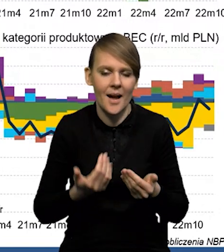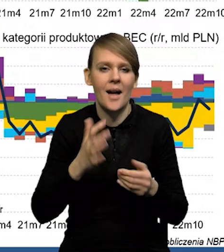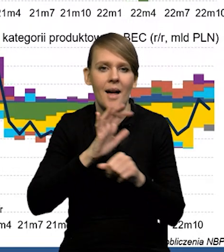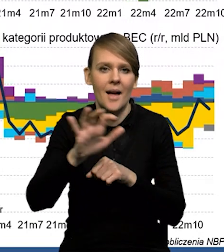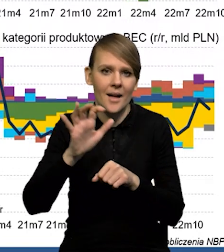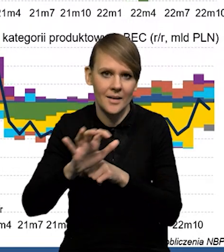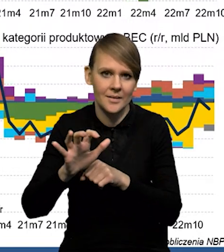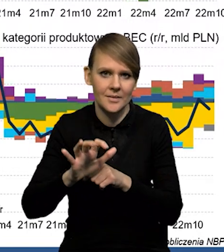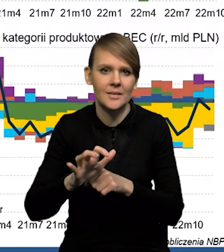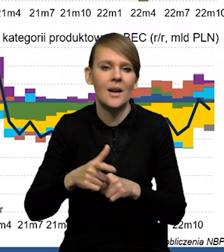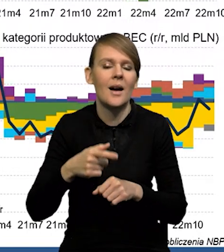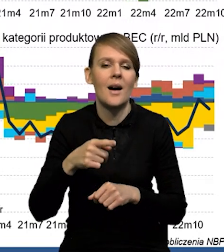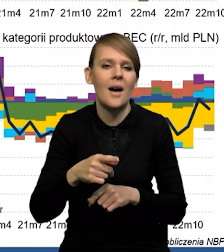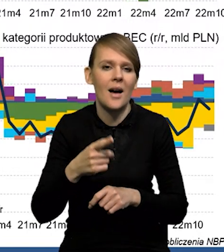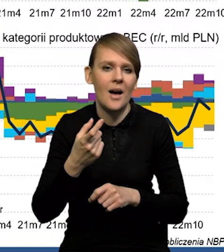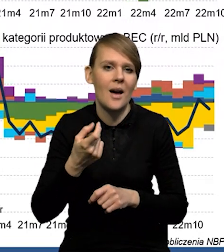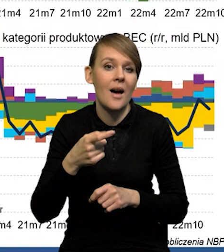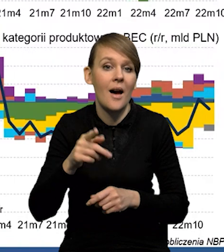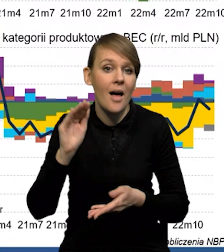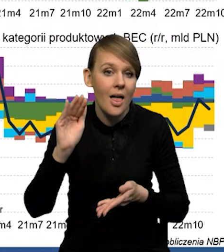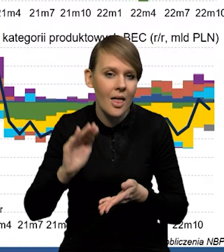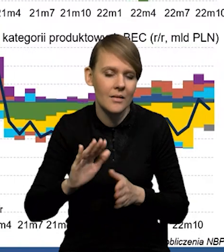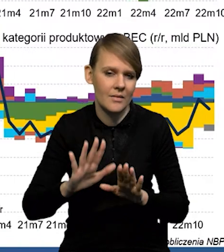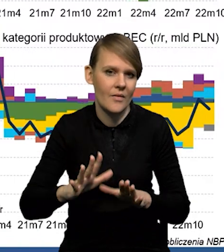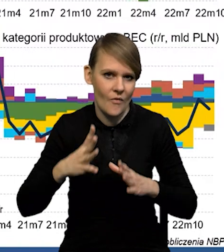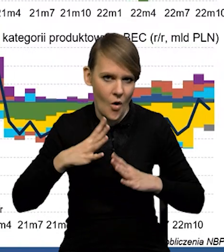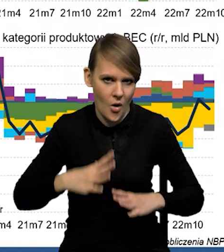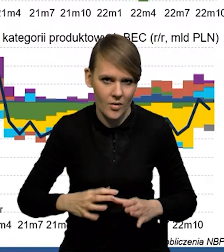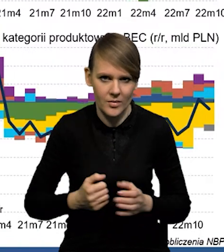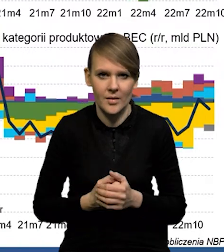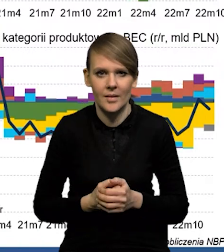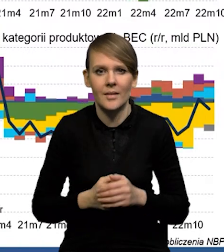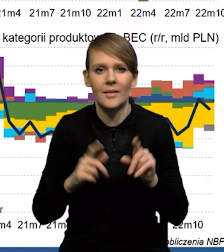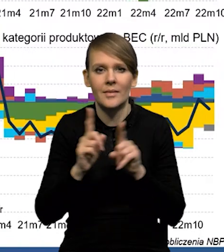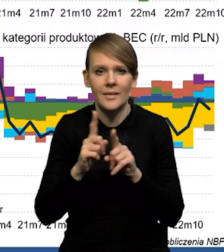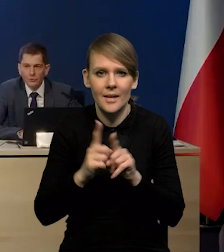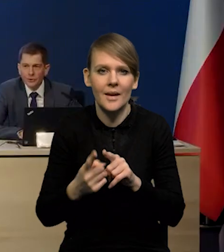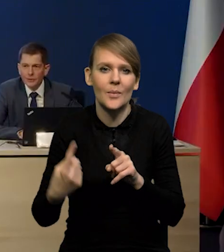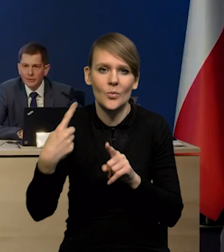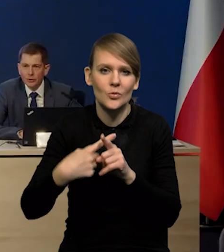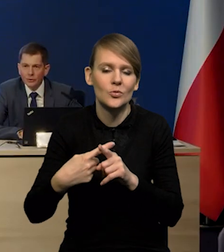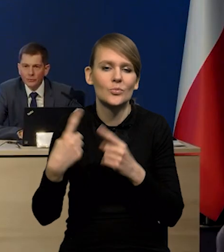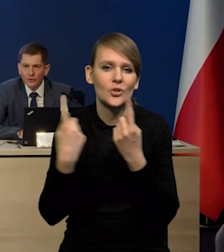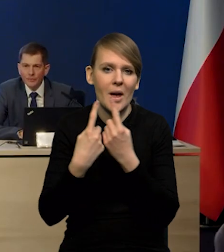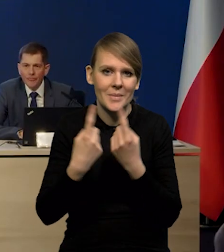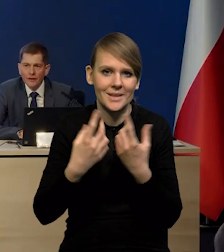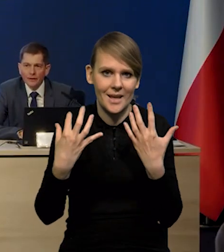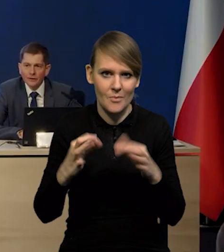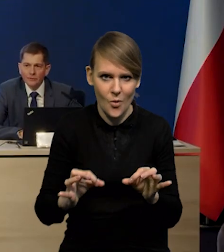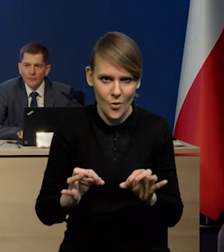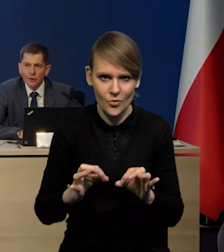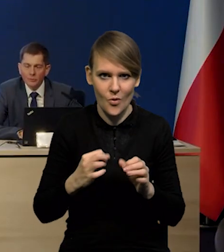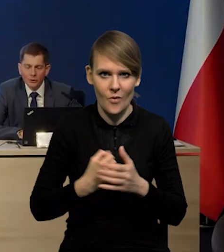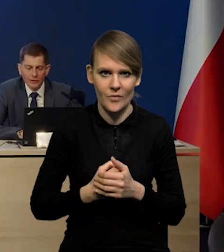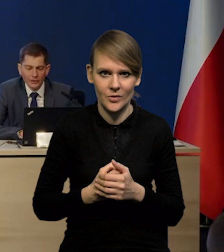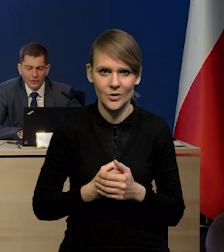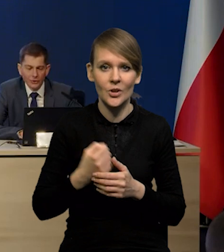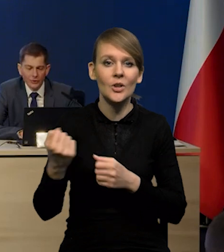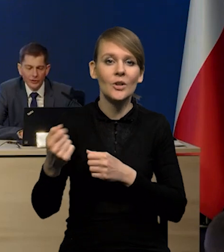natomiast eksport hamuje dużo wolniej. I do tego się oczywiście dokłada przemysł samochodowy, mamy odblokowanie sieci dostaw,